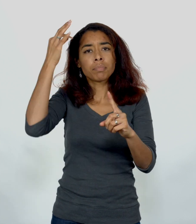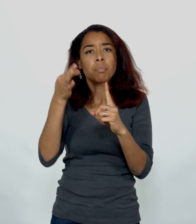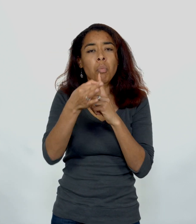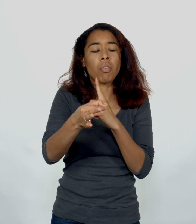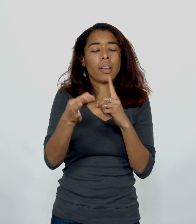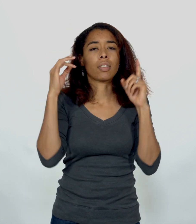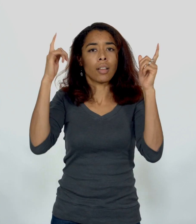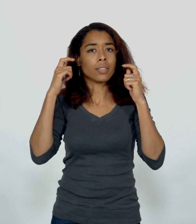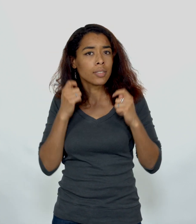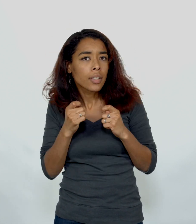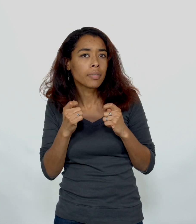Prophète Elisée